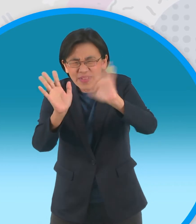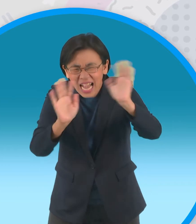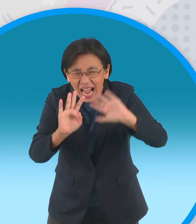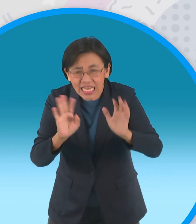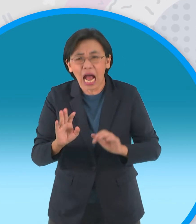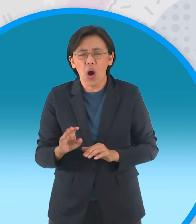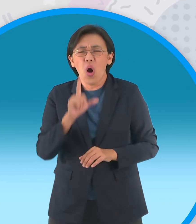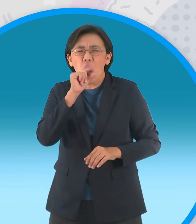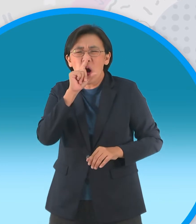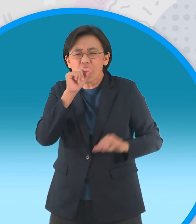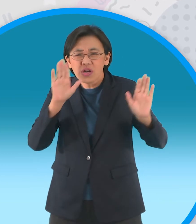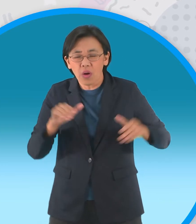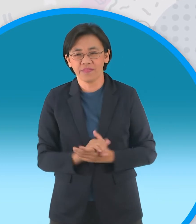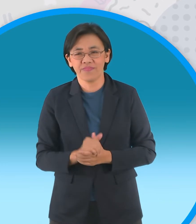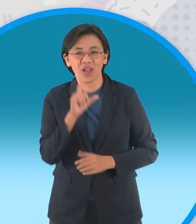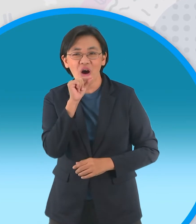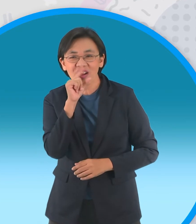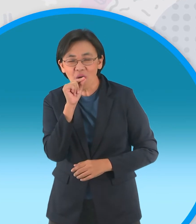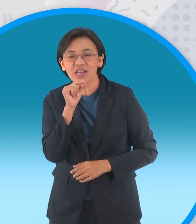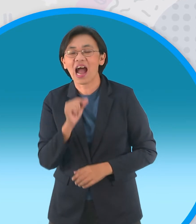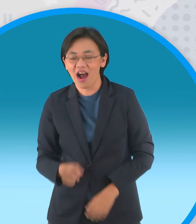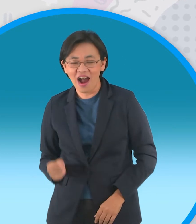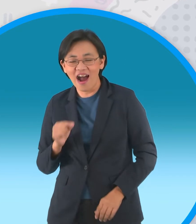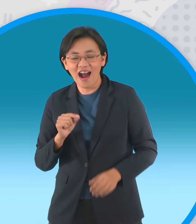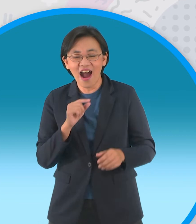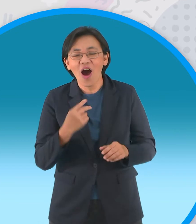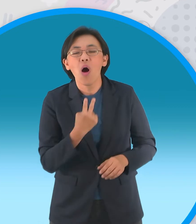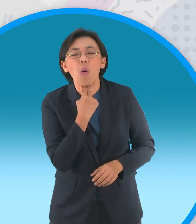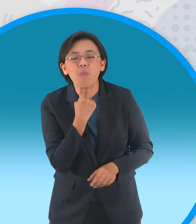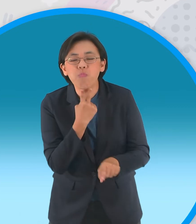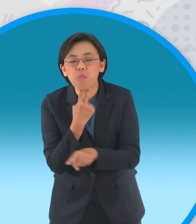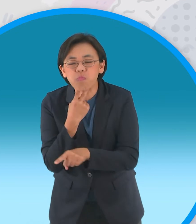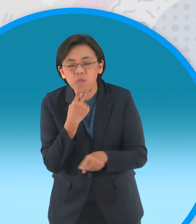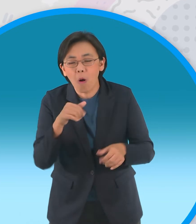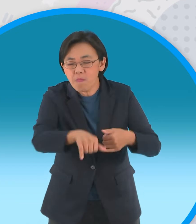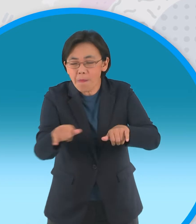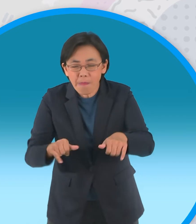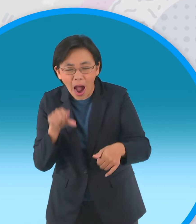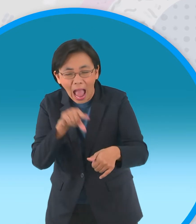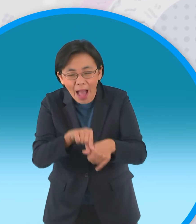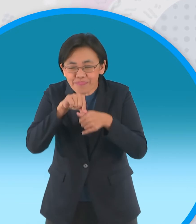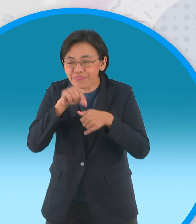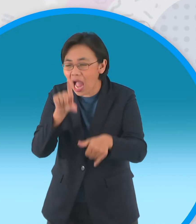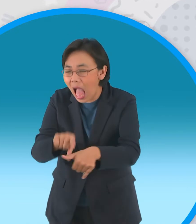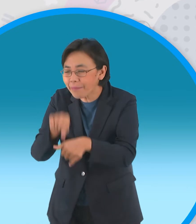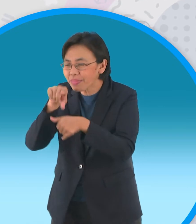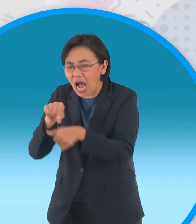นกกระสาโฉบลงมาจับกบกินอย่างเอร็ด อร่อยกบน้อยกบใหญ่พากันโดนนี้